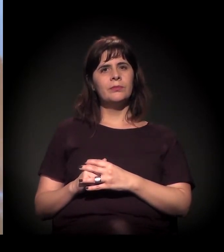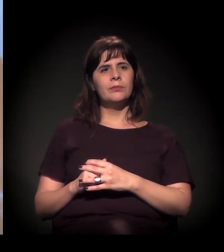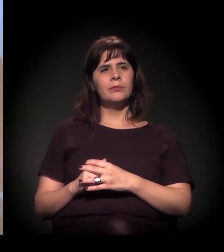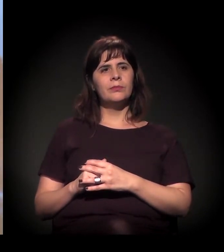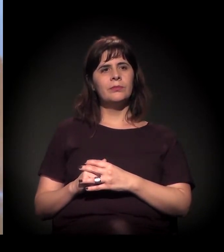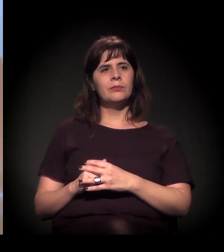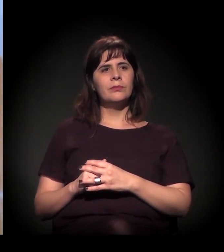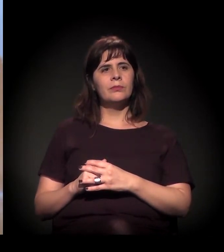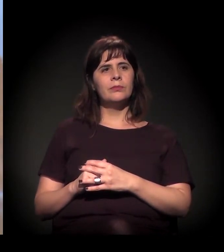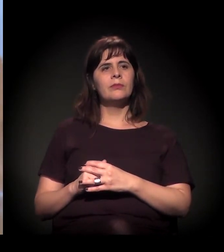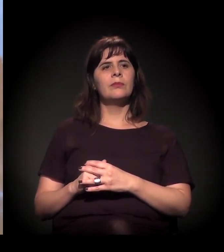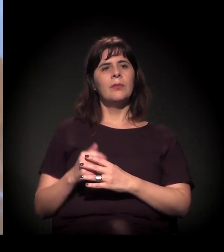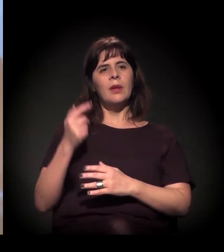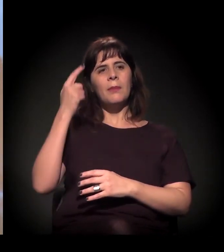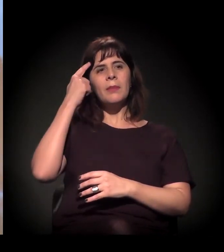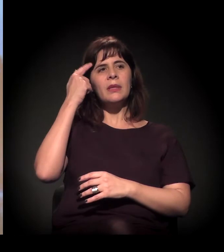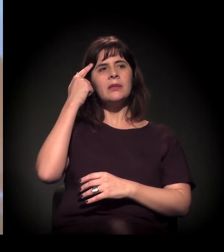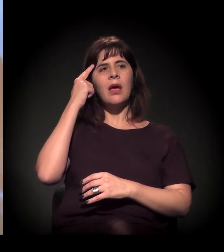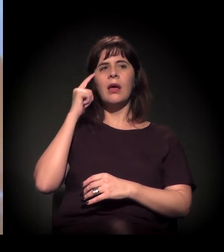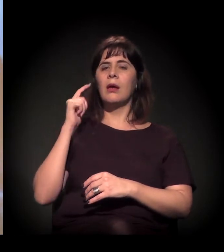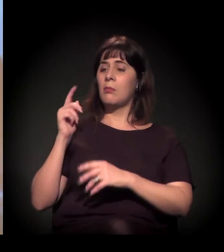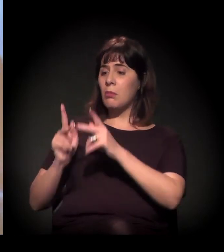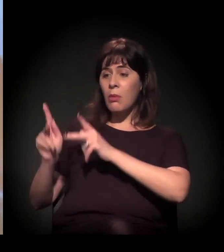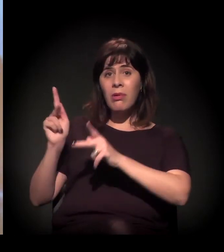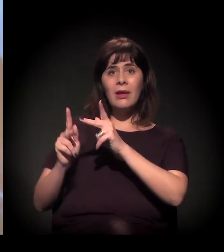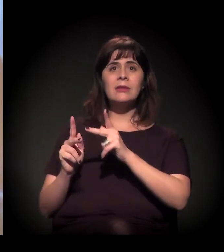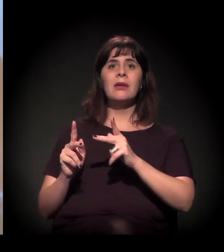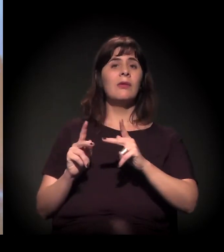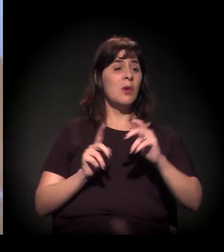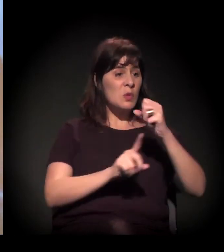Invisibilizada. Eu tenho problema com essas palavras!